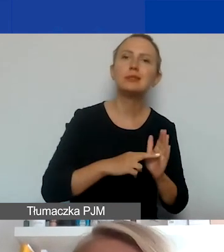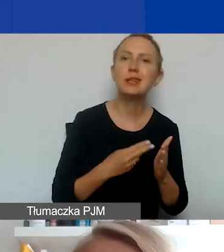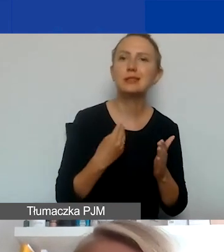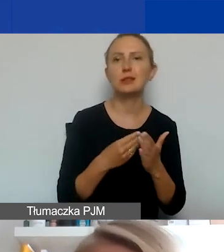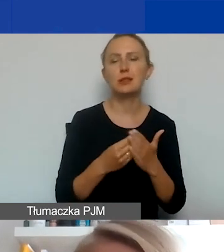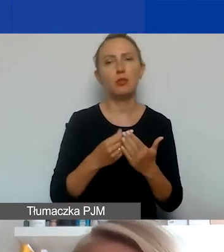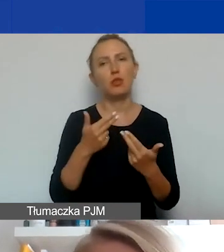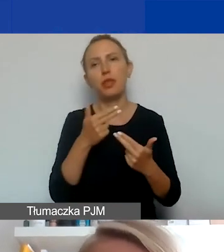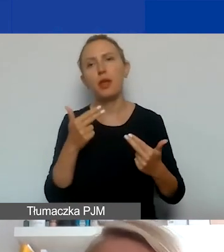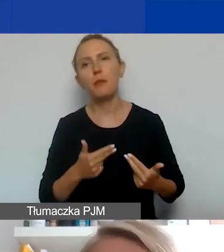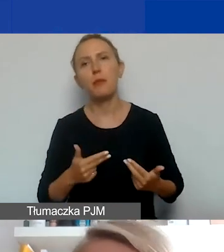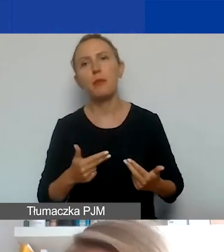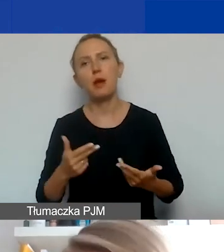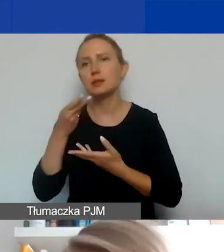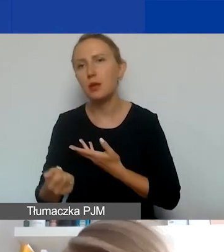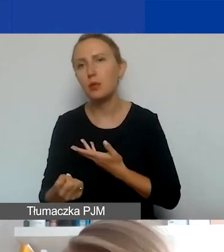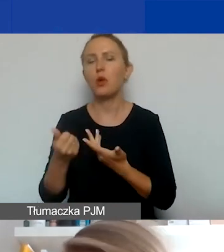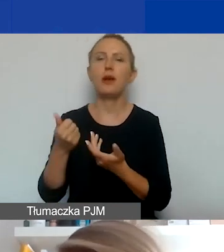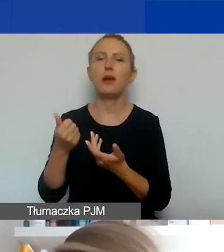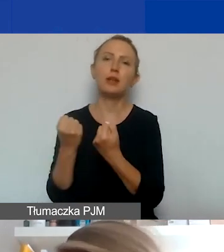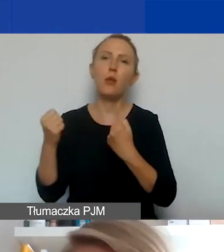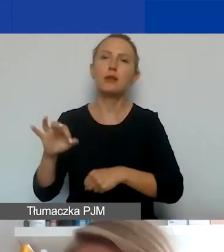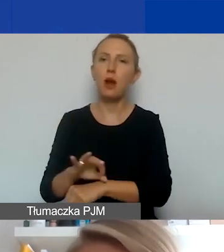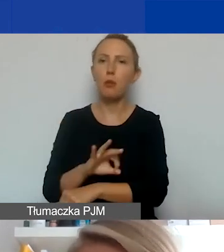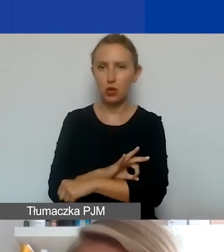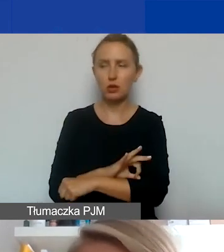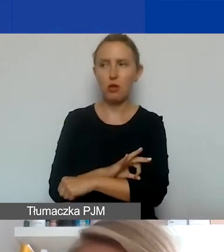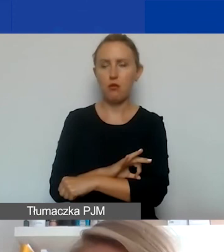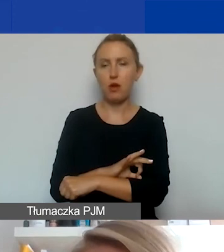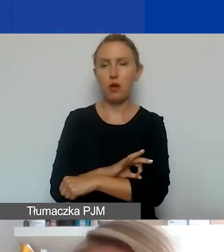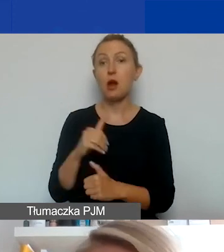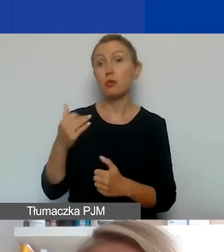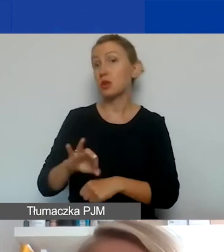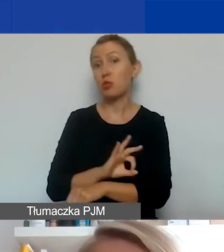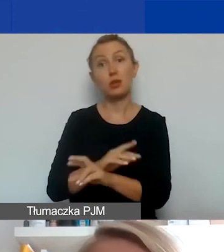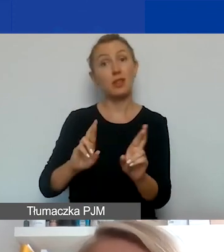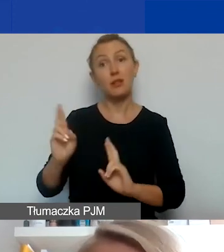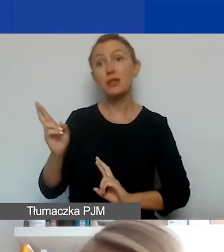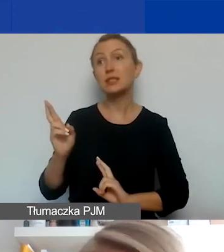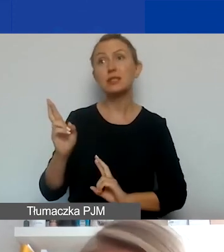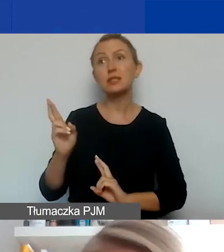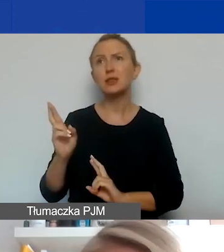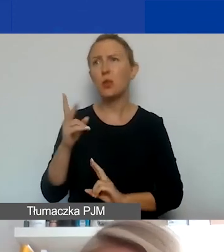wynagrodzenia, działania projektowe jeśli tak będzie. Być może w projektach interwencyjnych to się rzadziej zdarza,